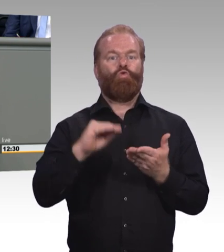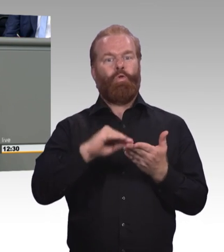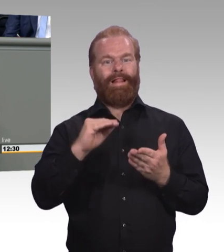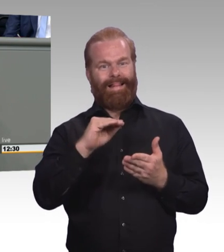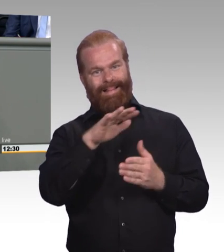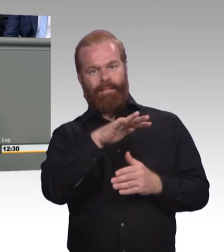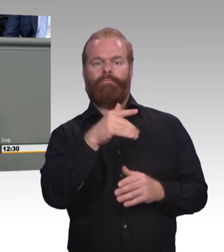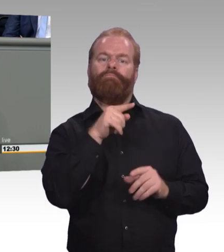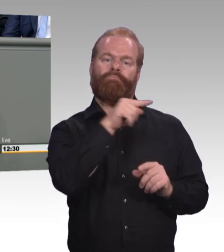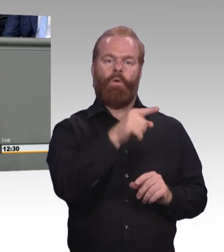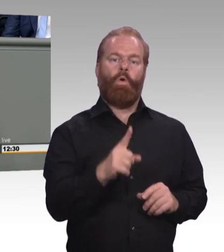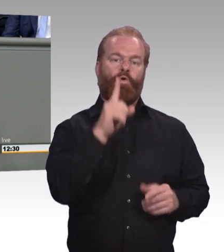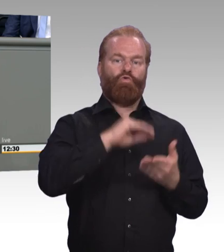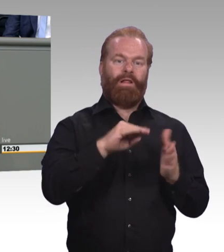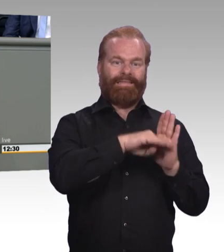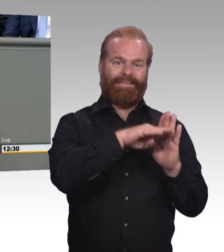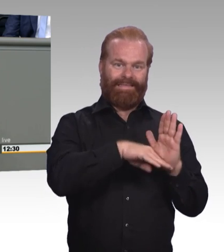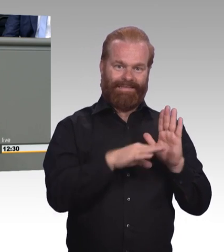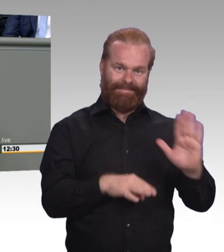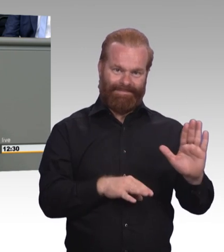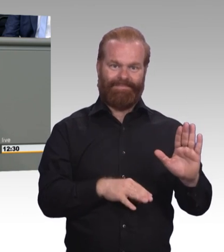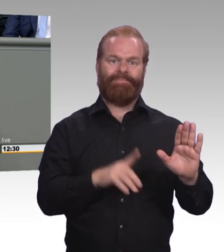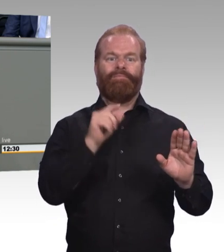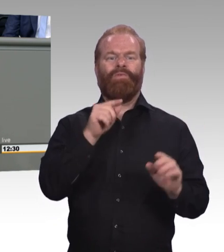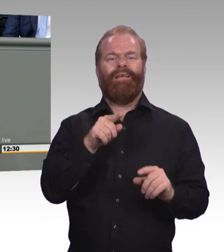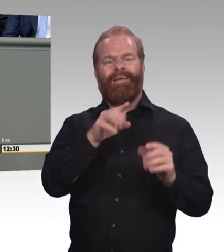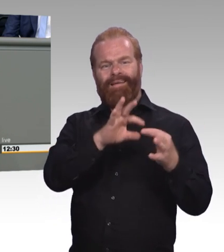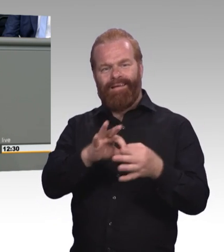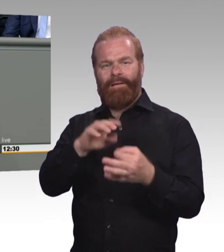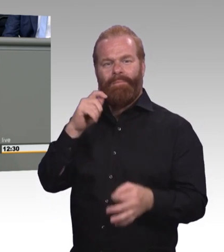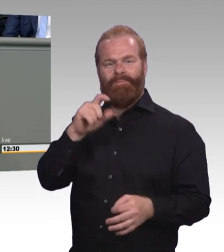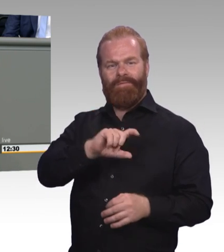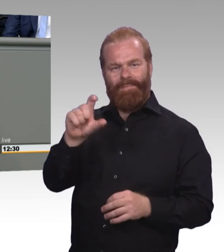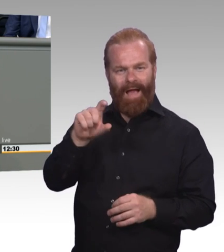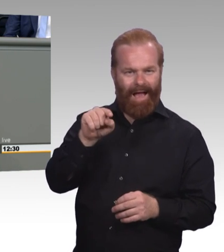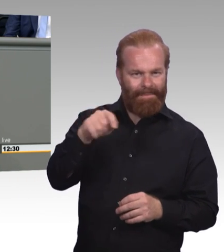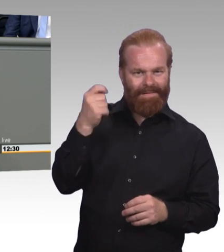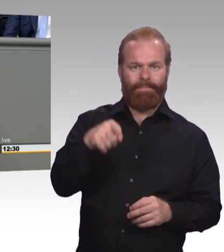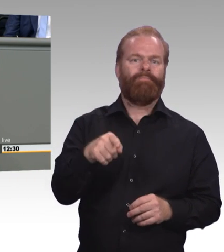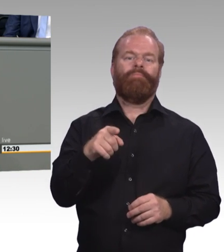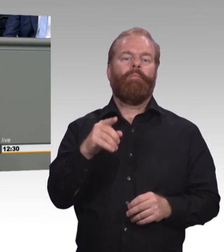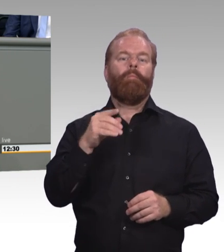Und auch nicht mit Zertifikat oder anderem. Sondern die Parallelität zu dem, was uns stark gemacht hat im Berufsbildungssystem.